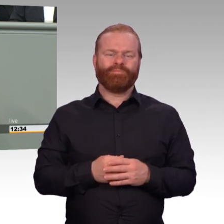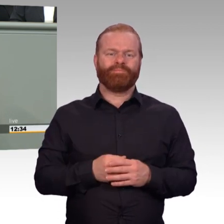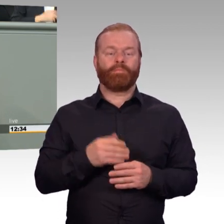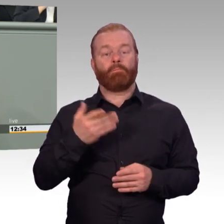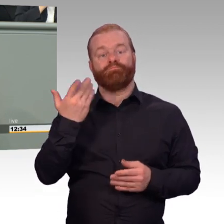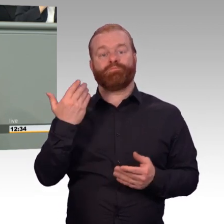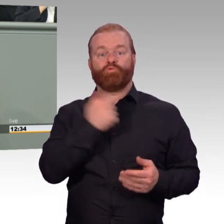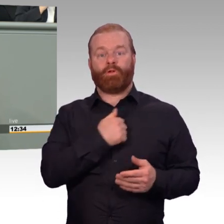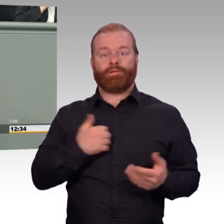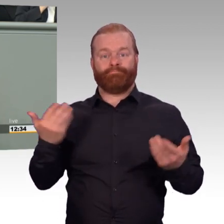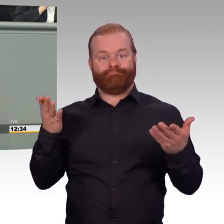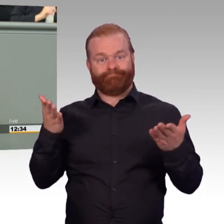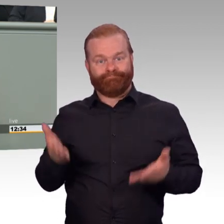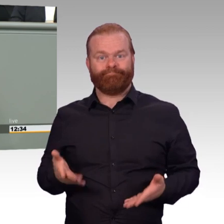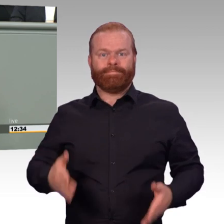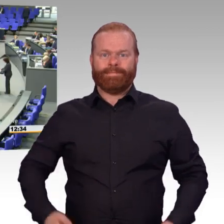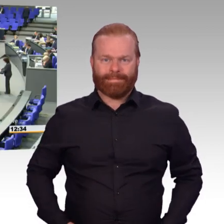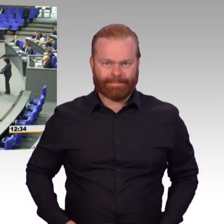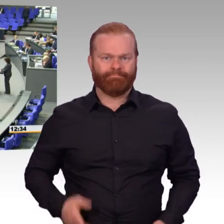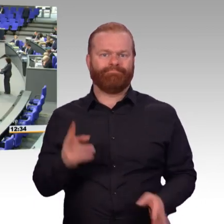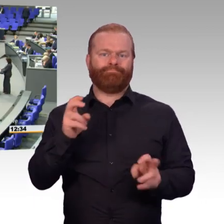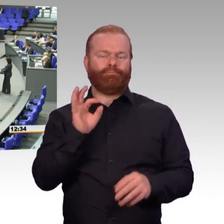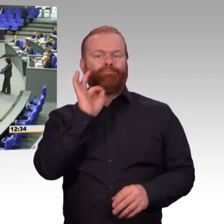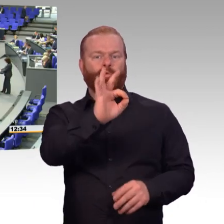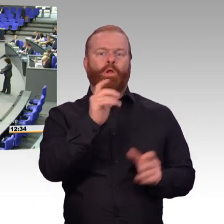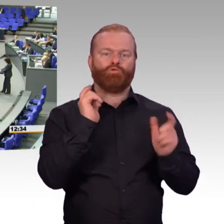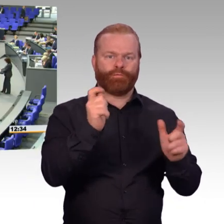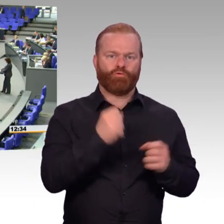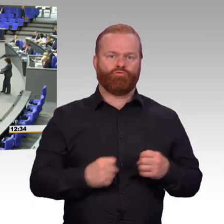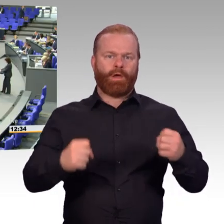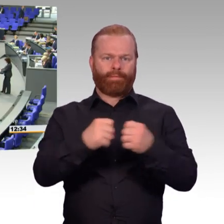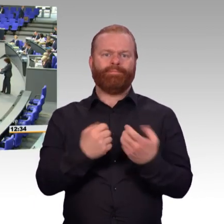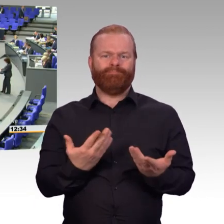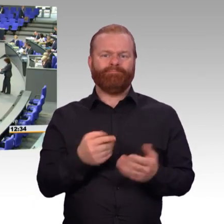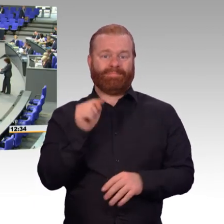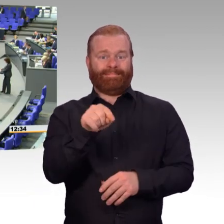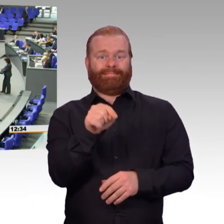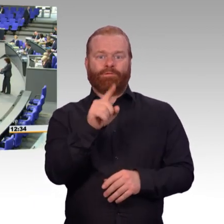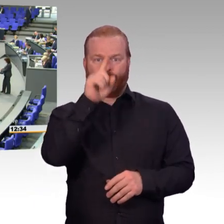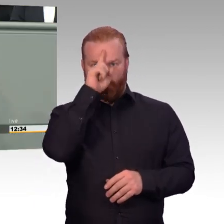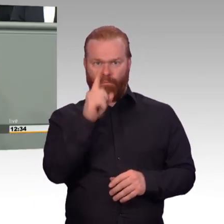in die Mitte der Gesellschaft holen. (Beifall) Auch das wird zu einer weiteren Attraktivität